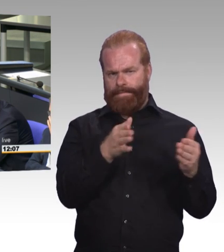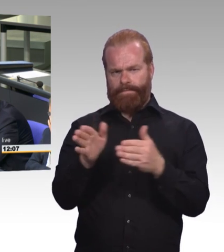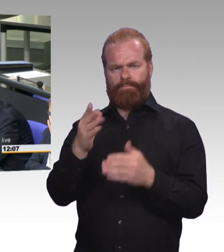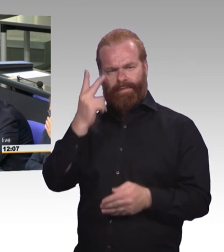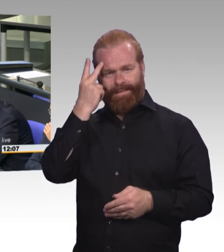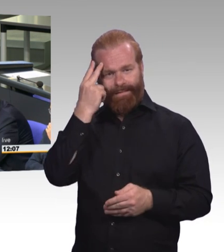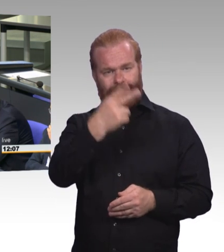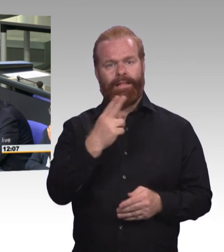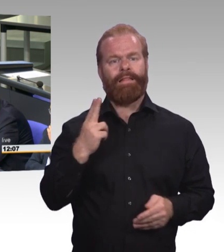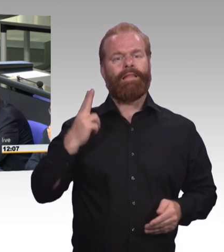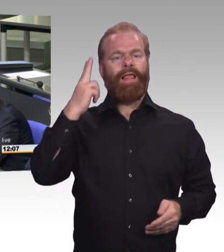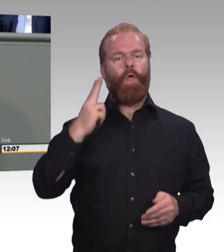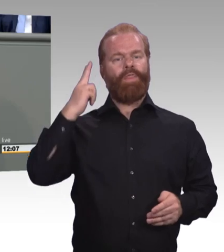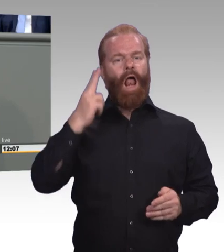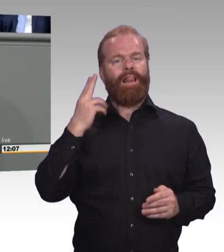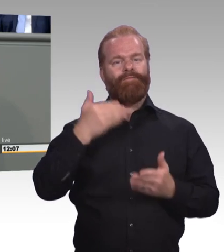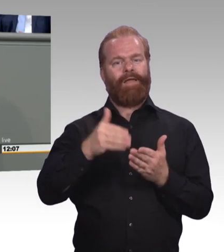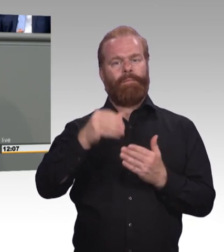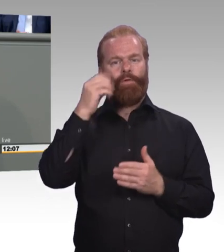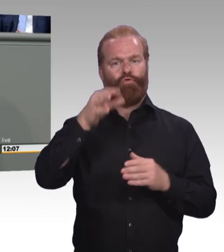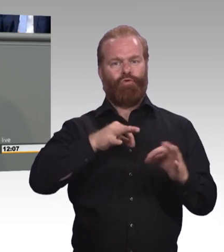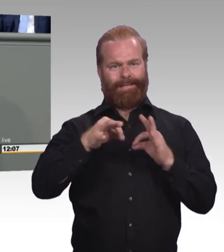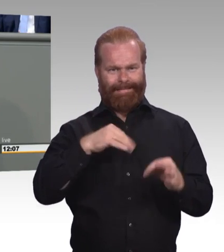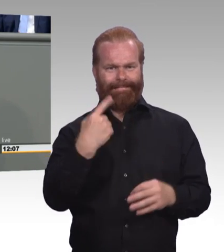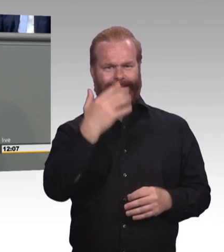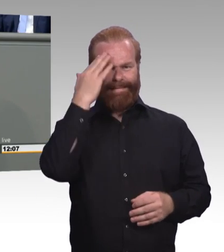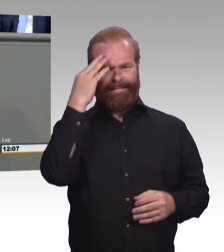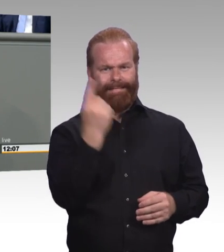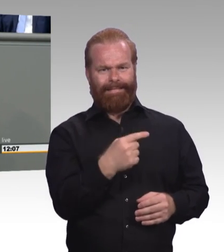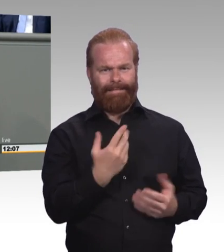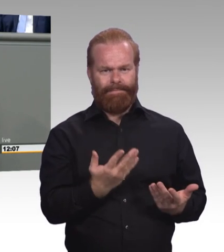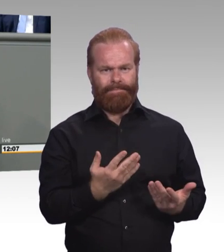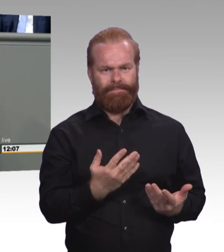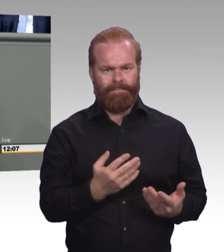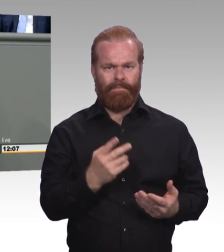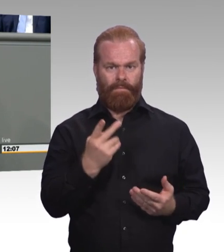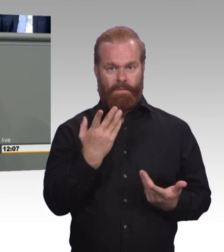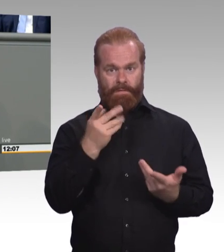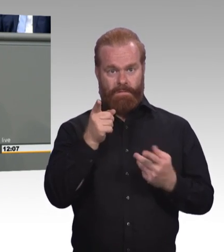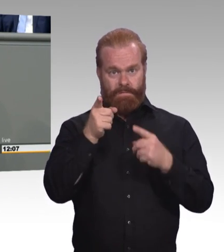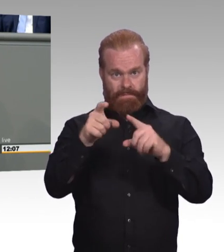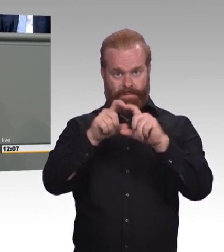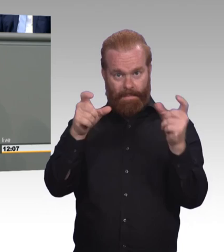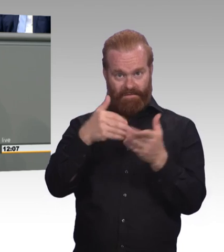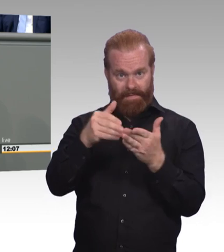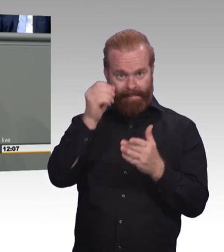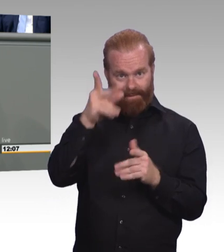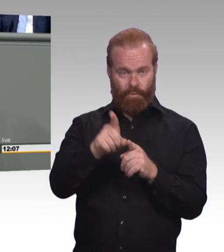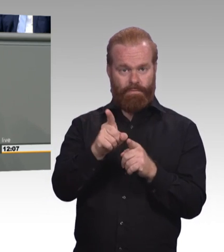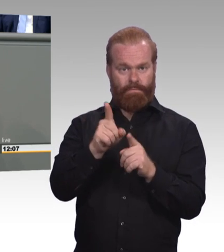für Erwachsene viel zu kurz kommt in dem ganzen Anliegen Weiterbildung. Und das finde ich im Jahr 2019 im Zuge der Digitalisierung falsch.